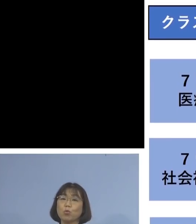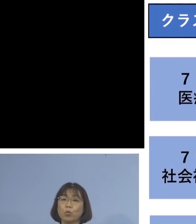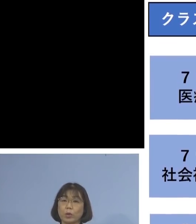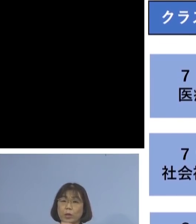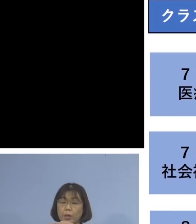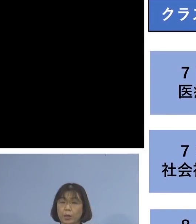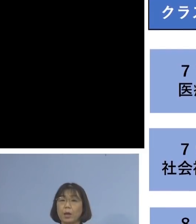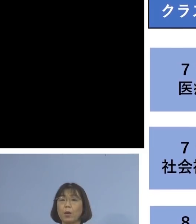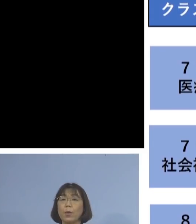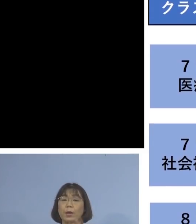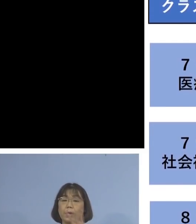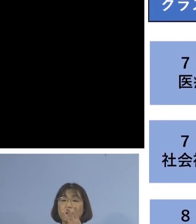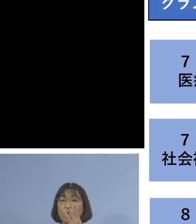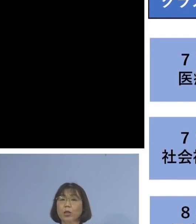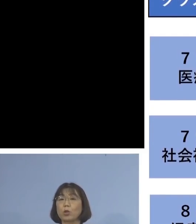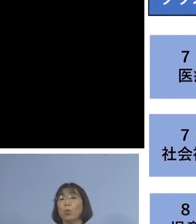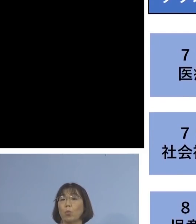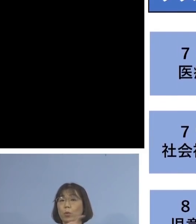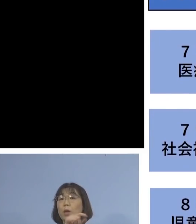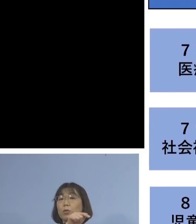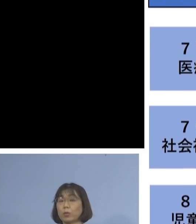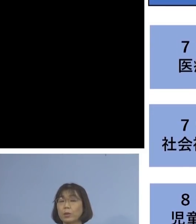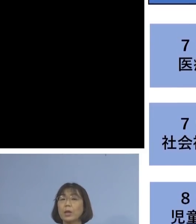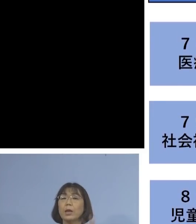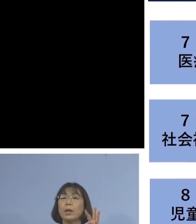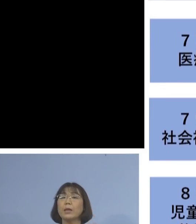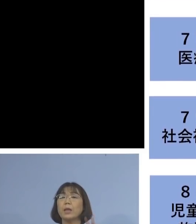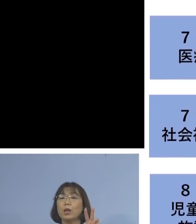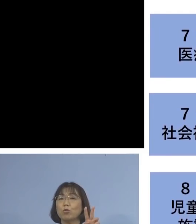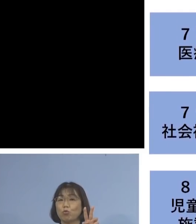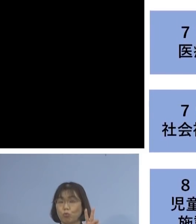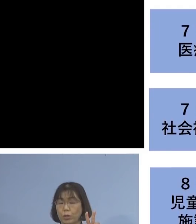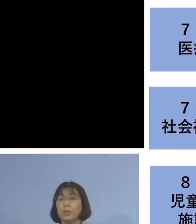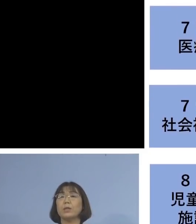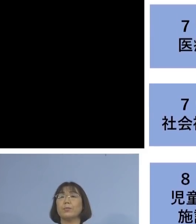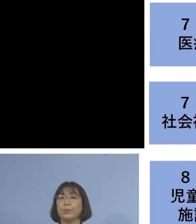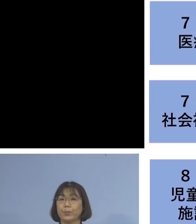合わせて3名を加え 32名のクラスターとして